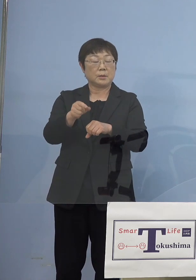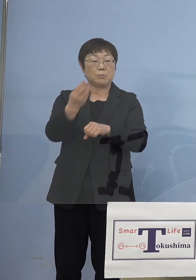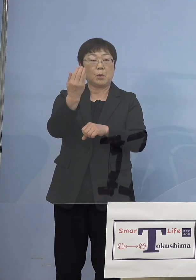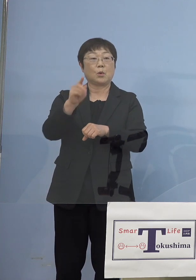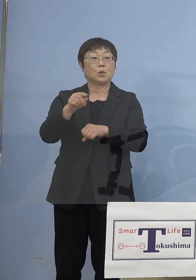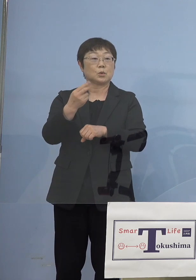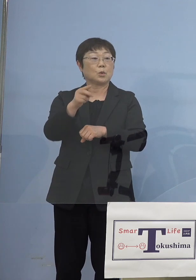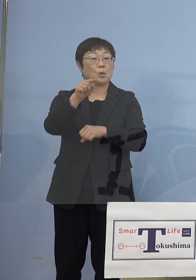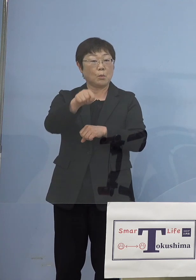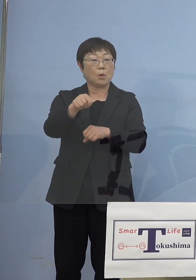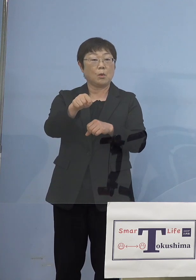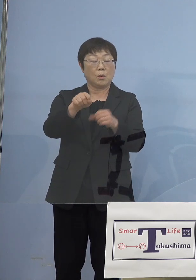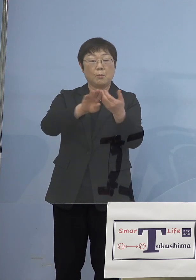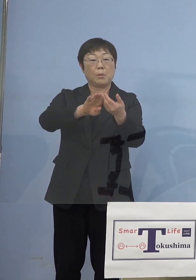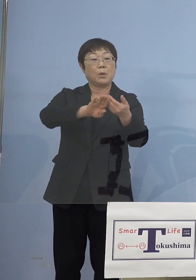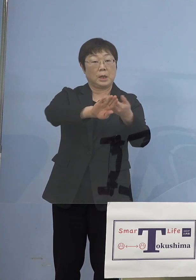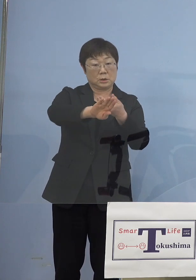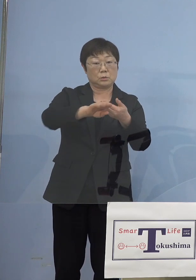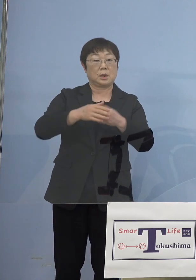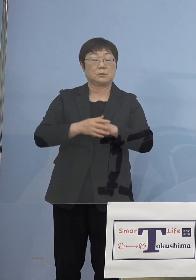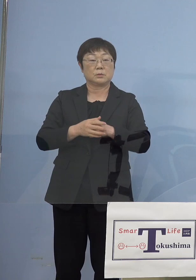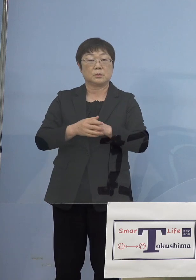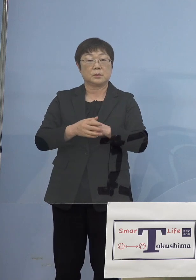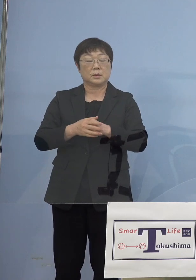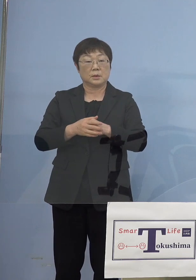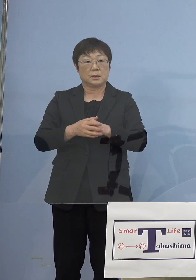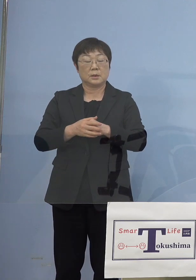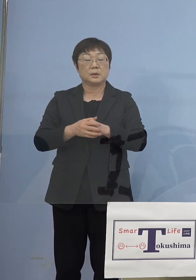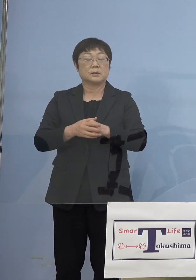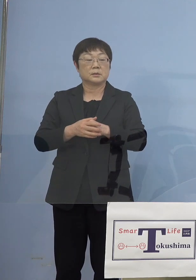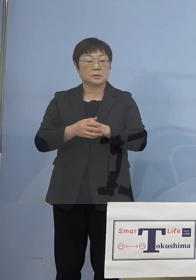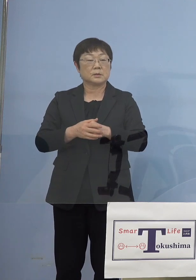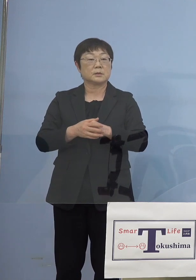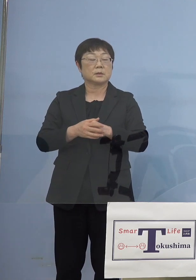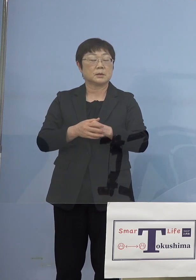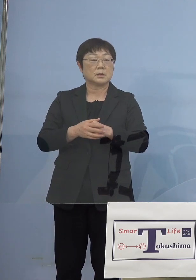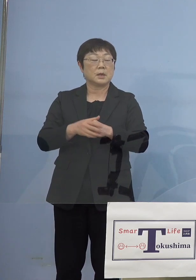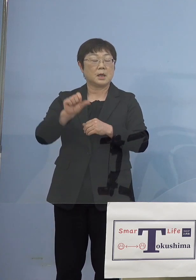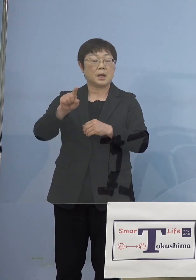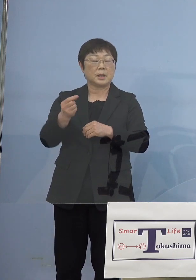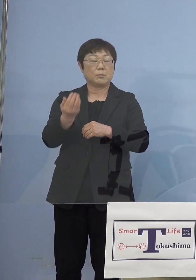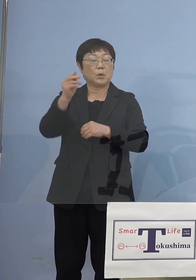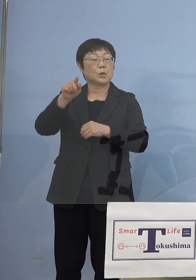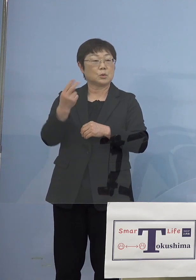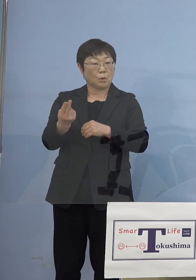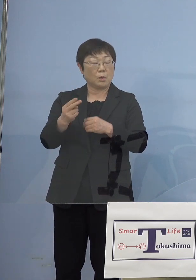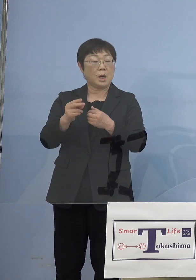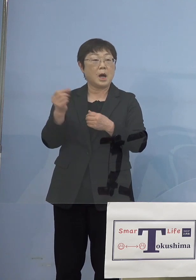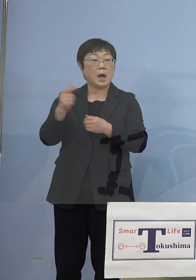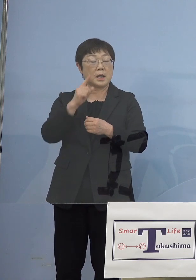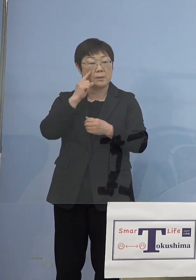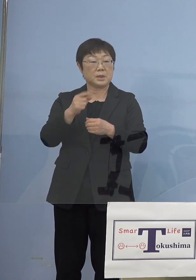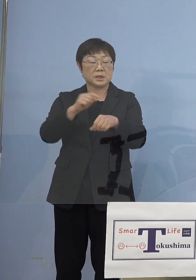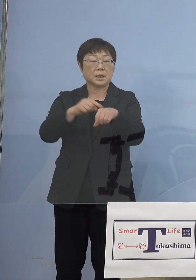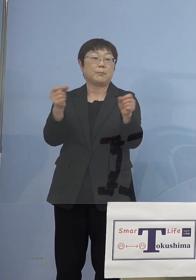それがあいぽーと （徳島）が外れていますというのは あいぽーと（徳島）はそれまでもっと 早い時間で終わっているからです